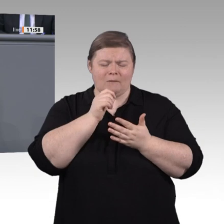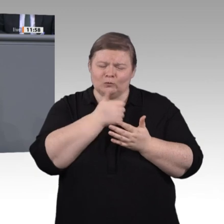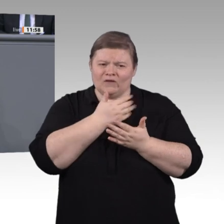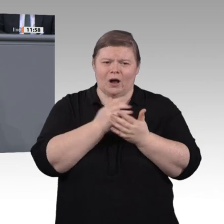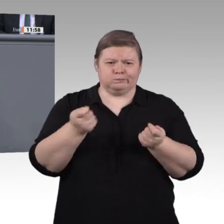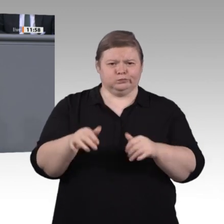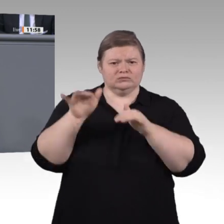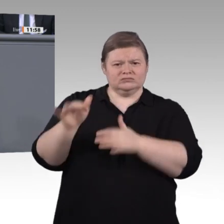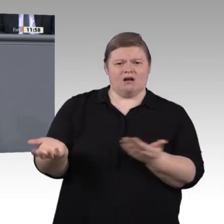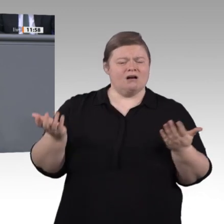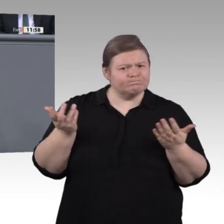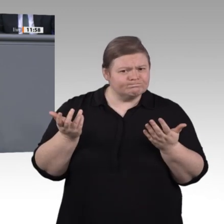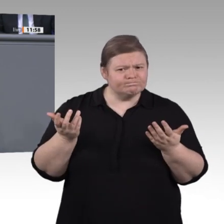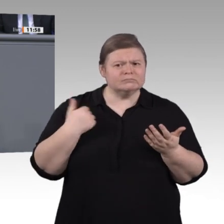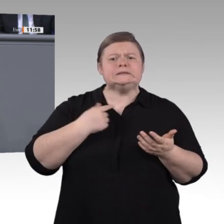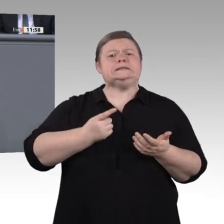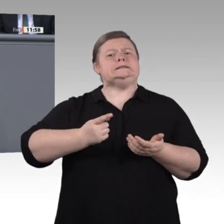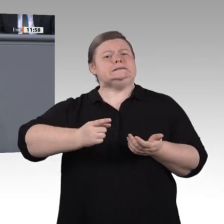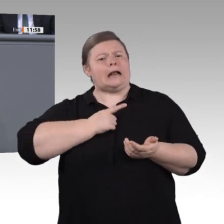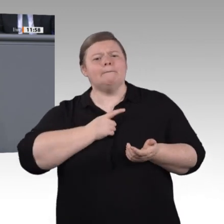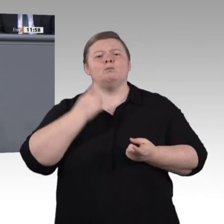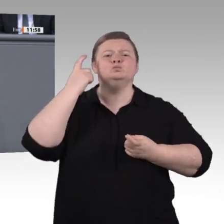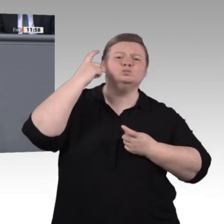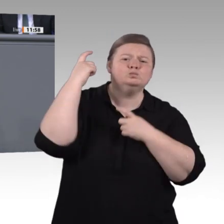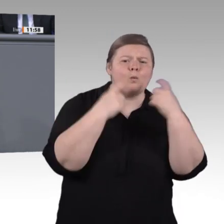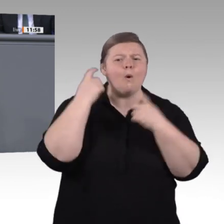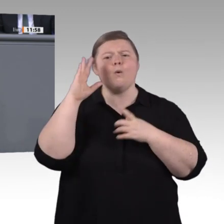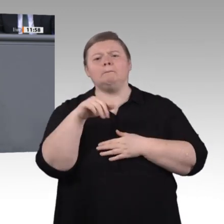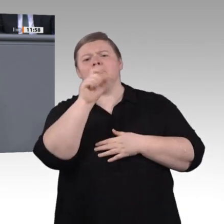im betrieblichen Kontext, da, wo die Fachkräfte gesucht werden. Erhöhen wir ihre Mobilität